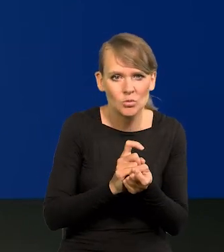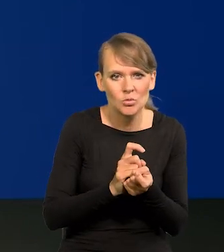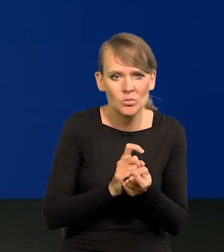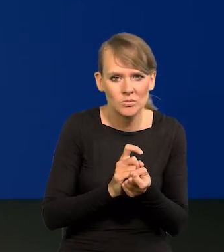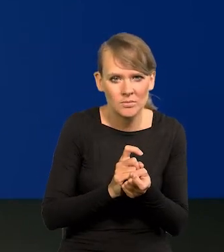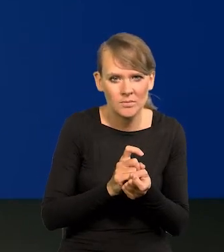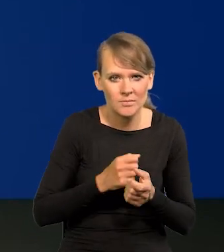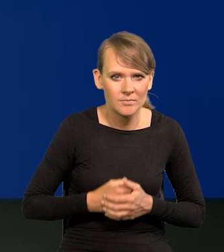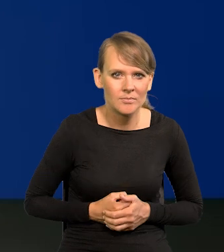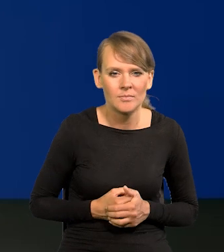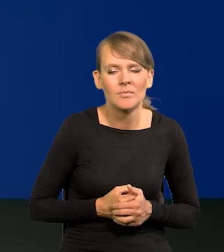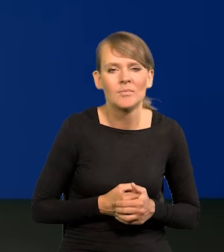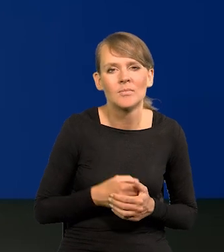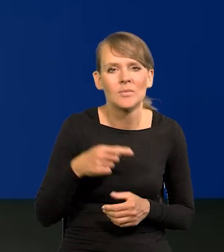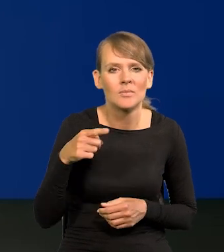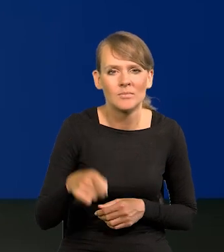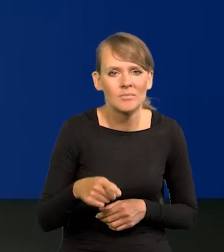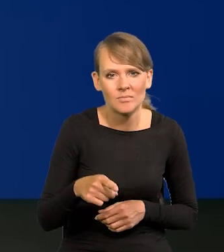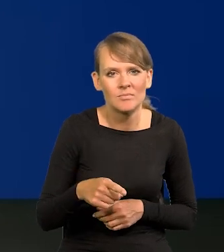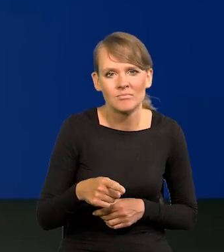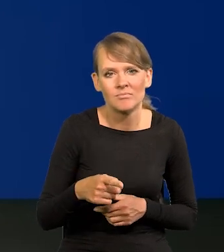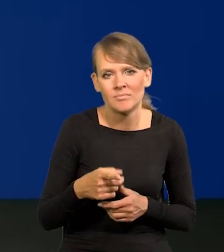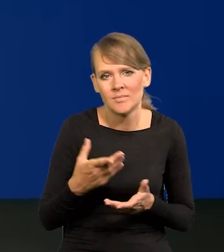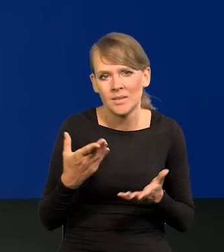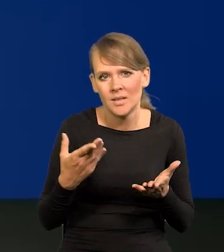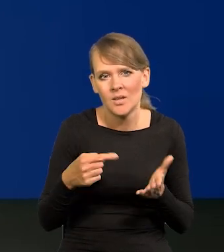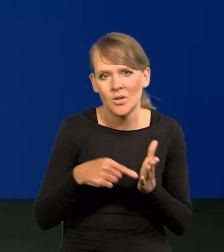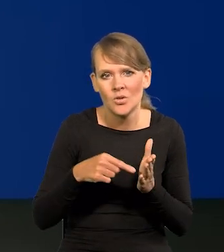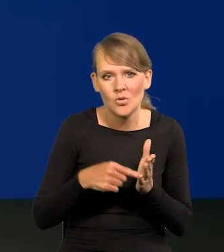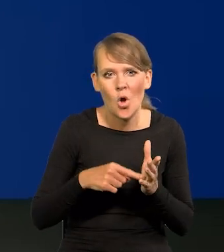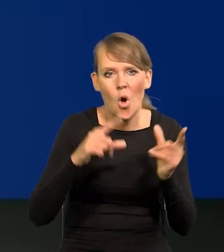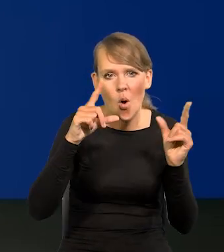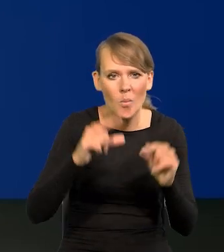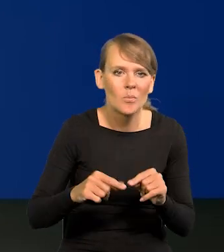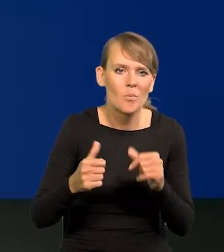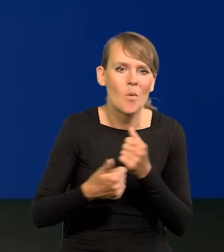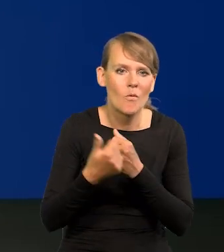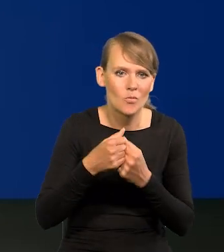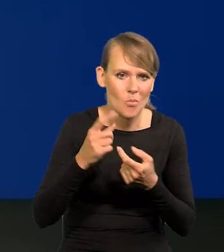o polityczne podyktowanie tych obniżek stóp procentowych?